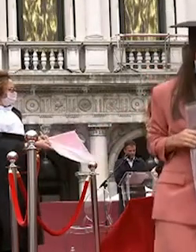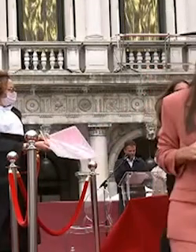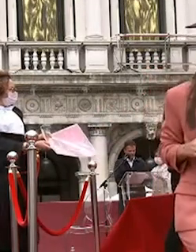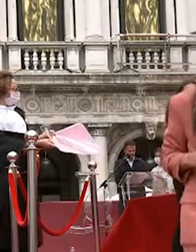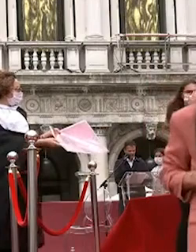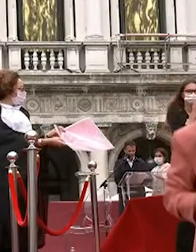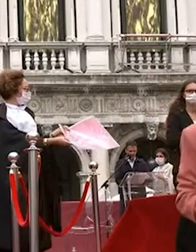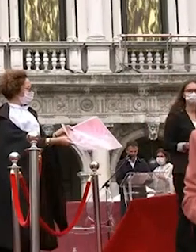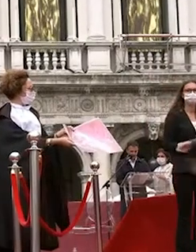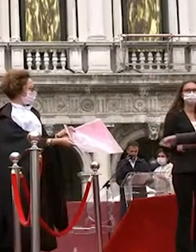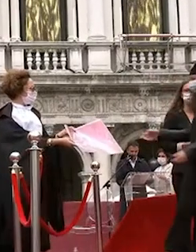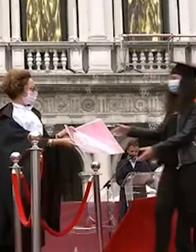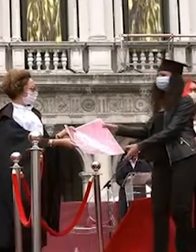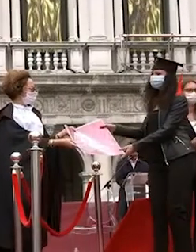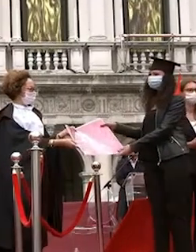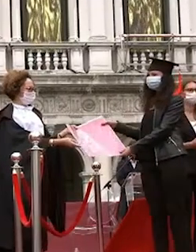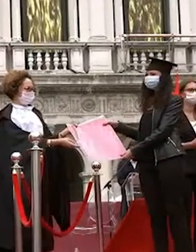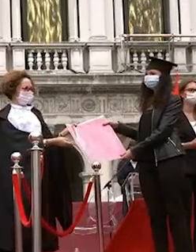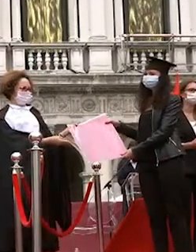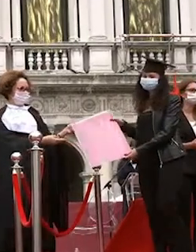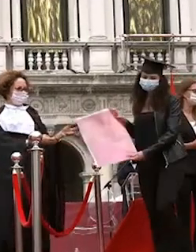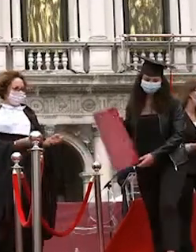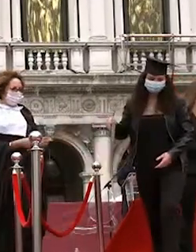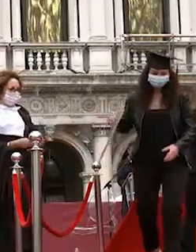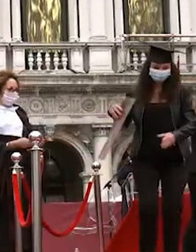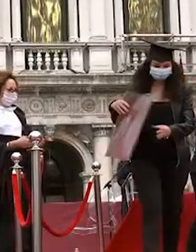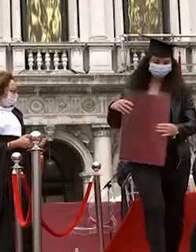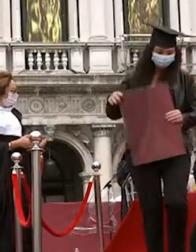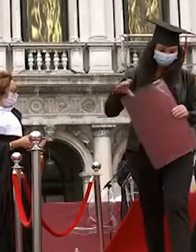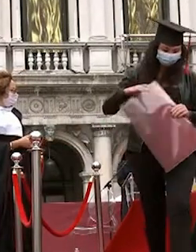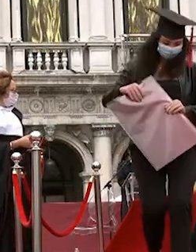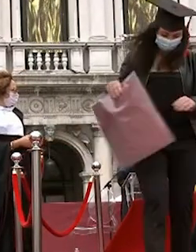francesco berno valentina modulo